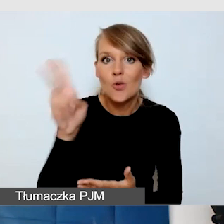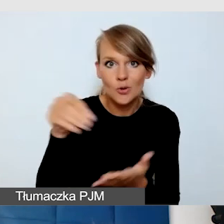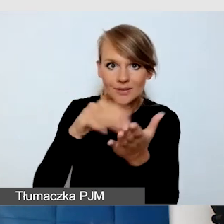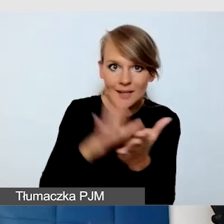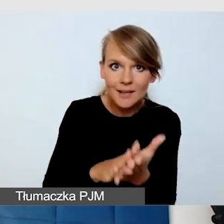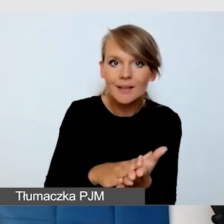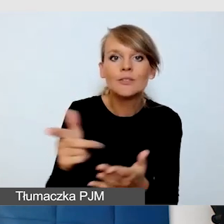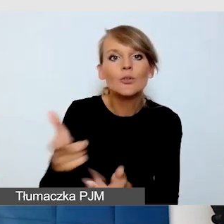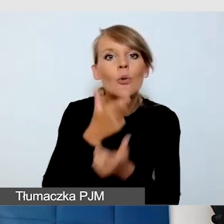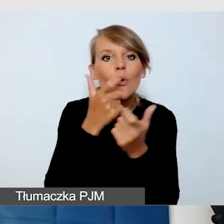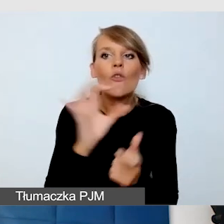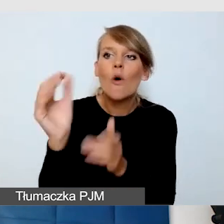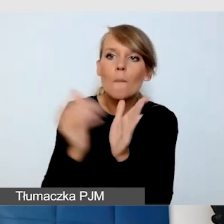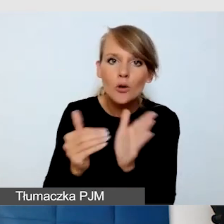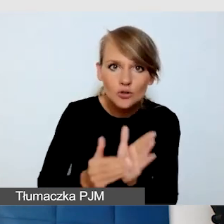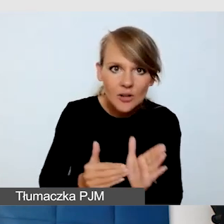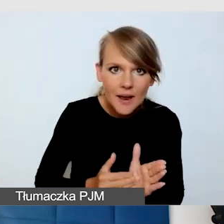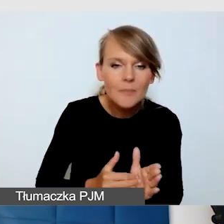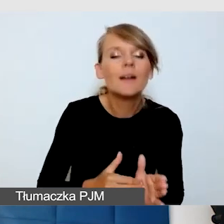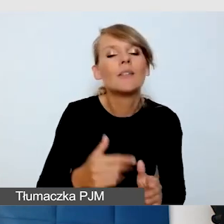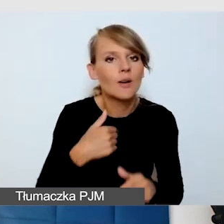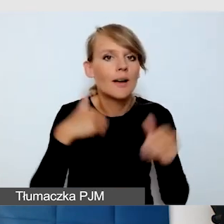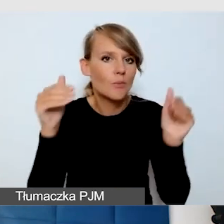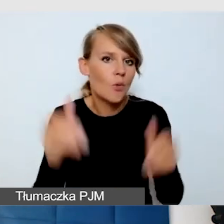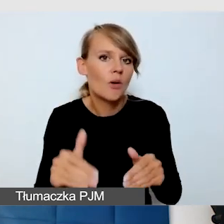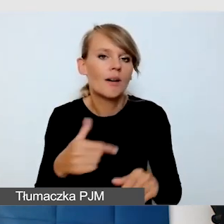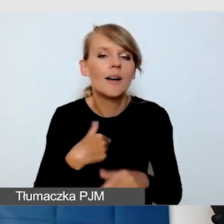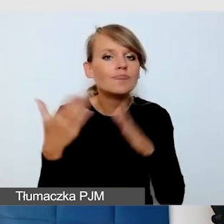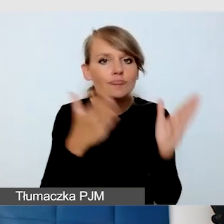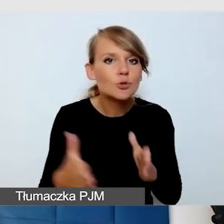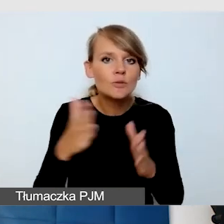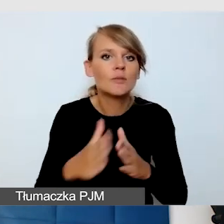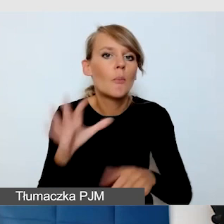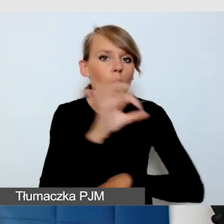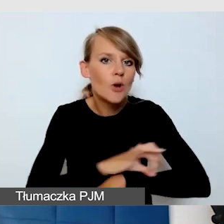mamy możliwość zaprojektowana asysty szytej na miarę. I tak było na naszym wydarzeniu.